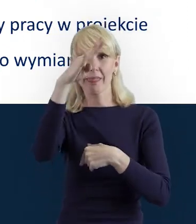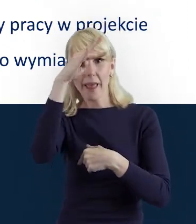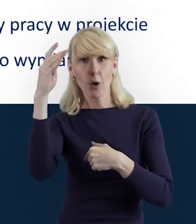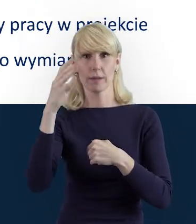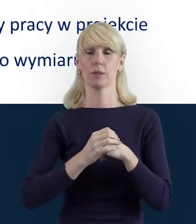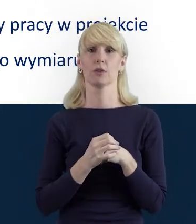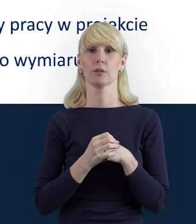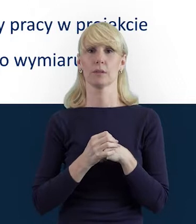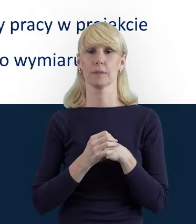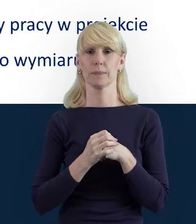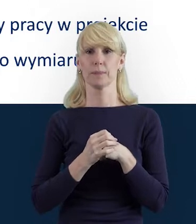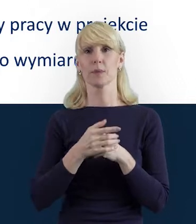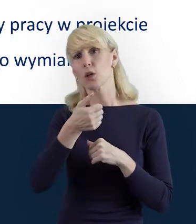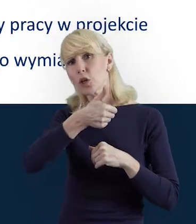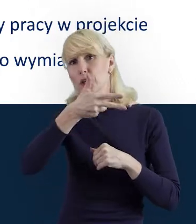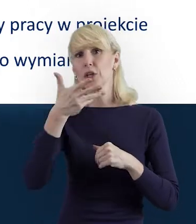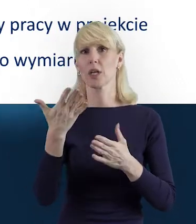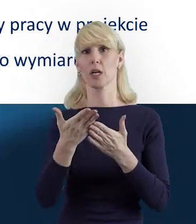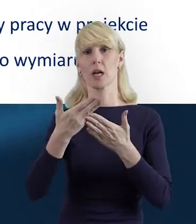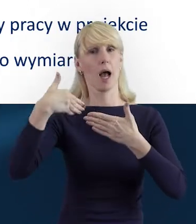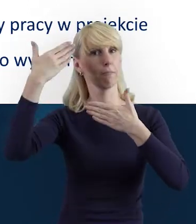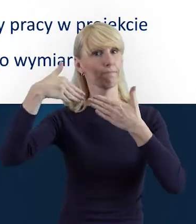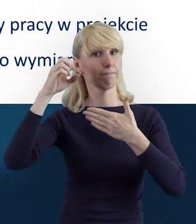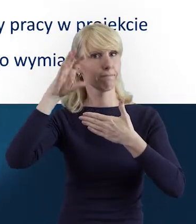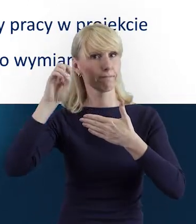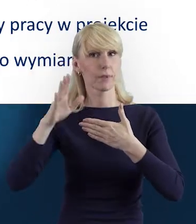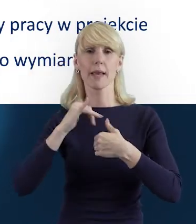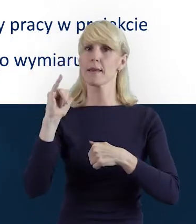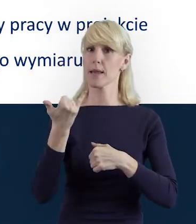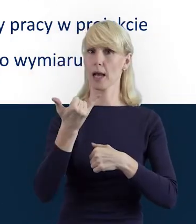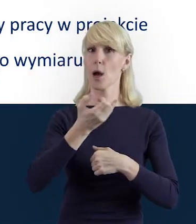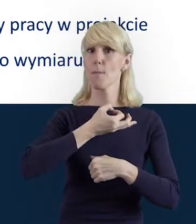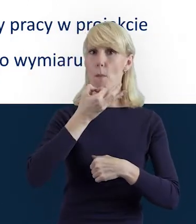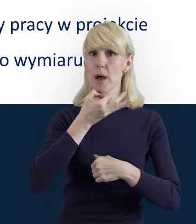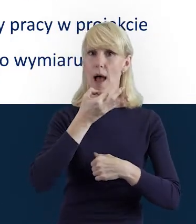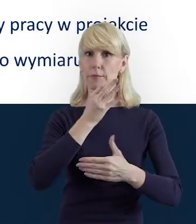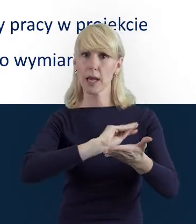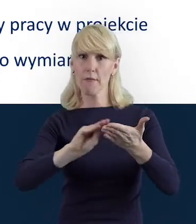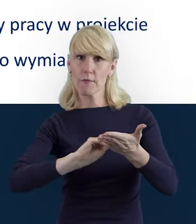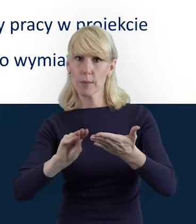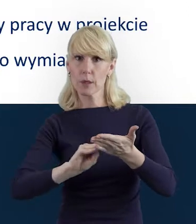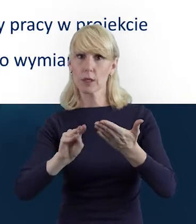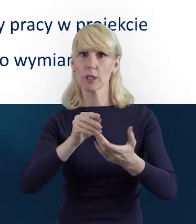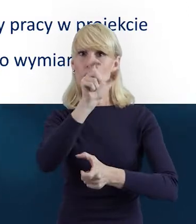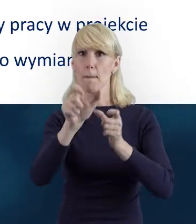i przedstawię kilka tych slajdów, jak poprawnie wypełniać Bazę Personelu.